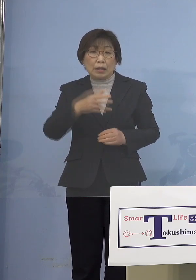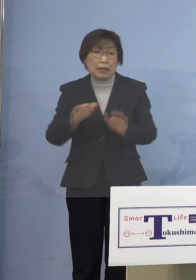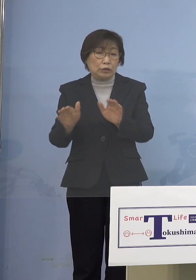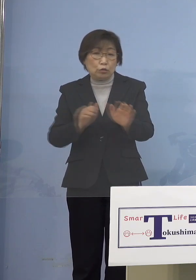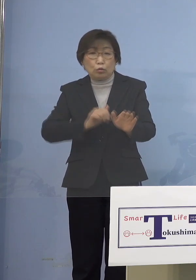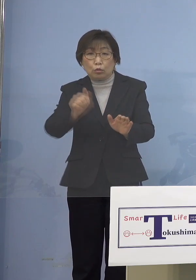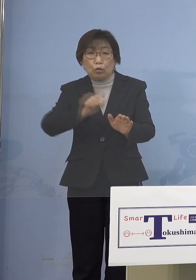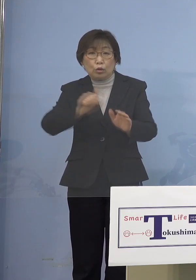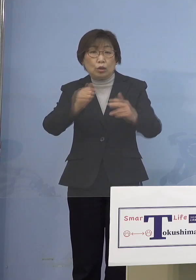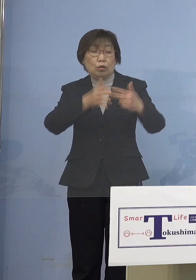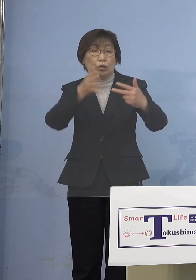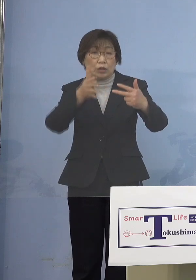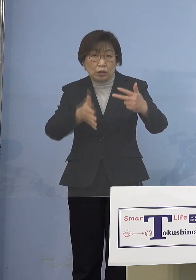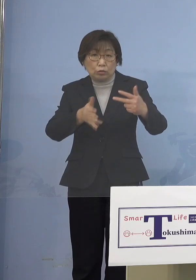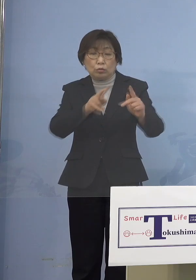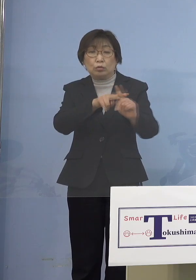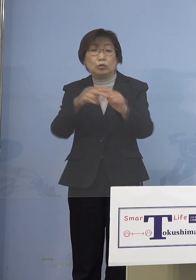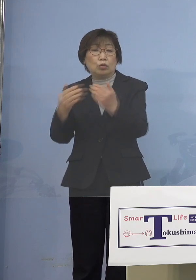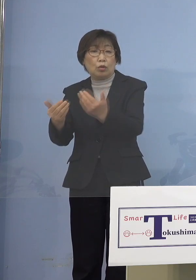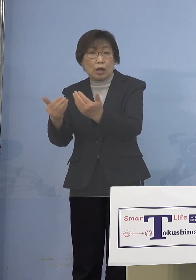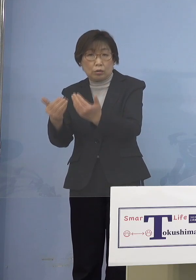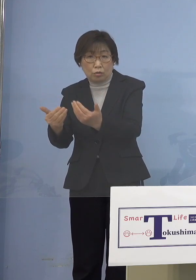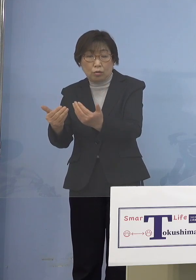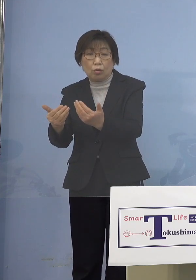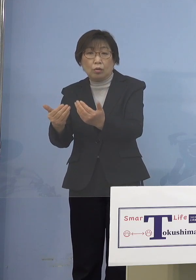あるいは小学校、こうしたところが そこまで感染なってなかった